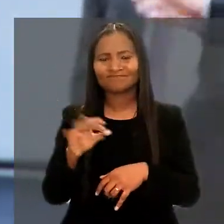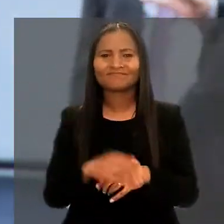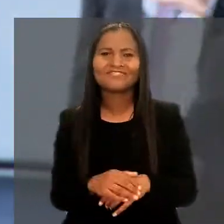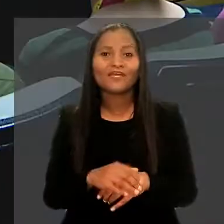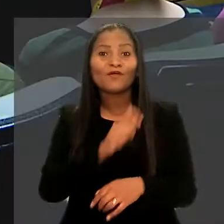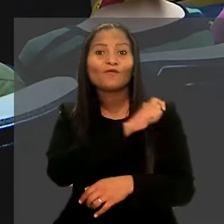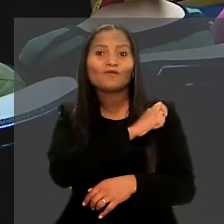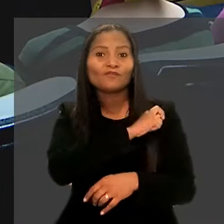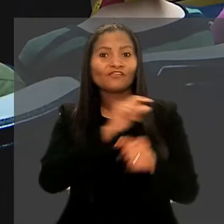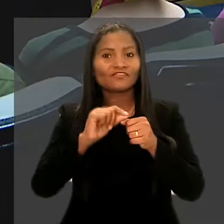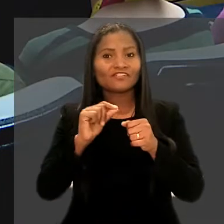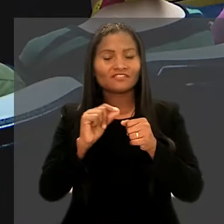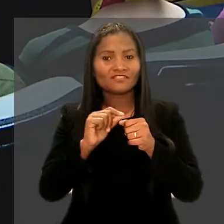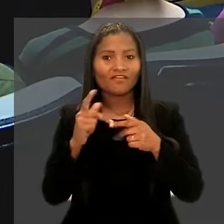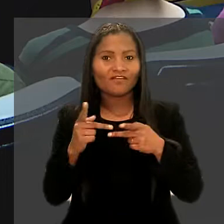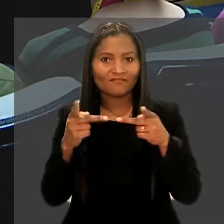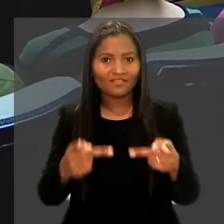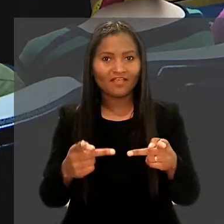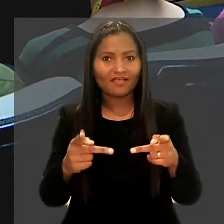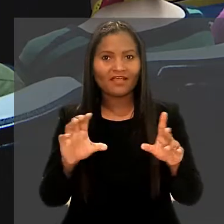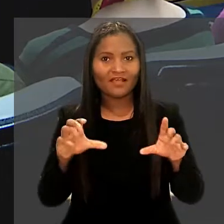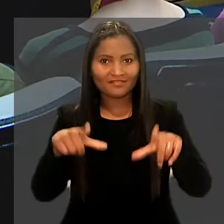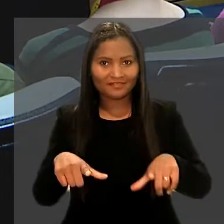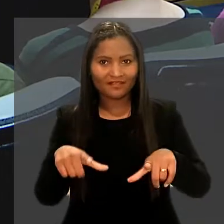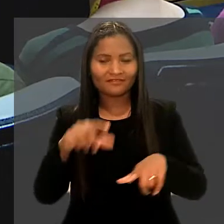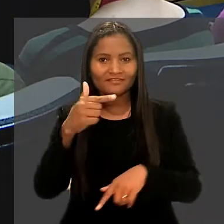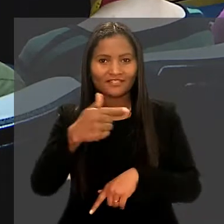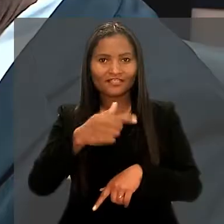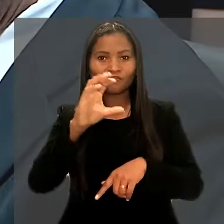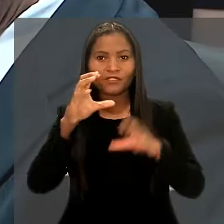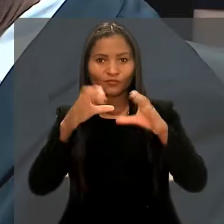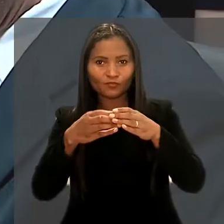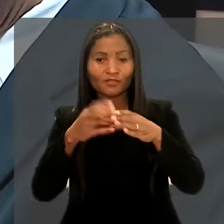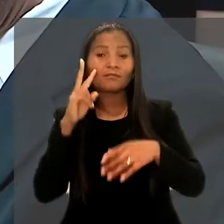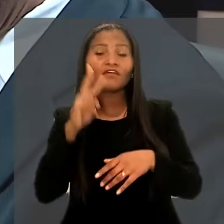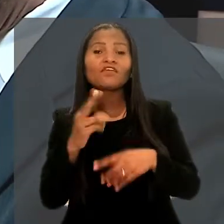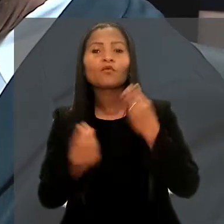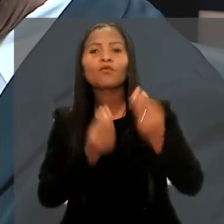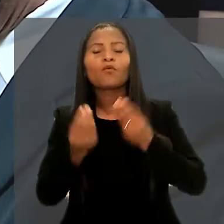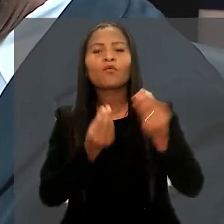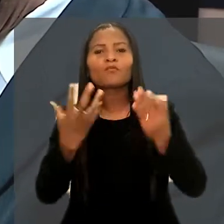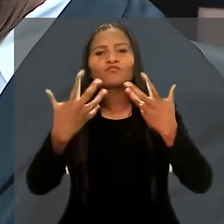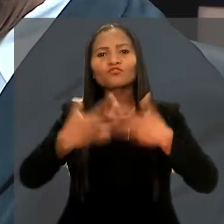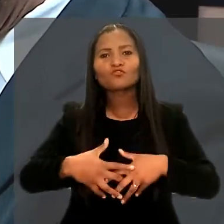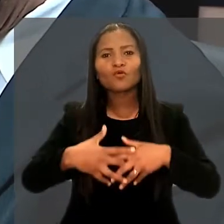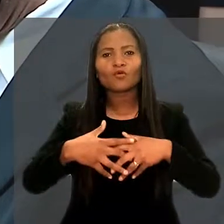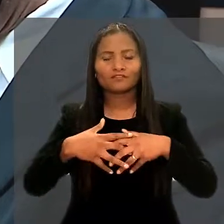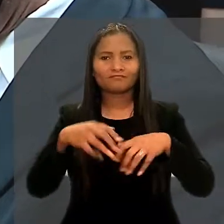Os alunos fizeram ainda uma visita à sala da 7ª Turma para observar como funciona uma sessão de julgamento.